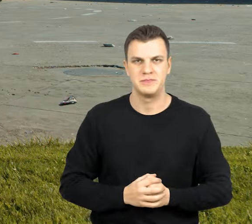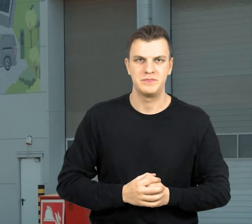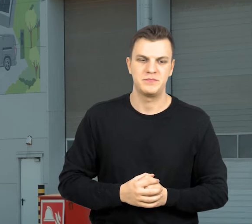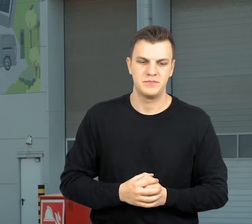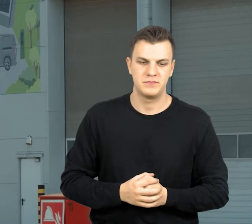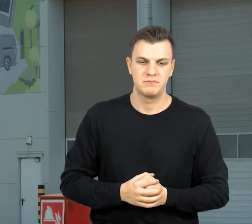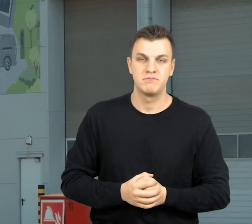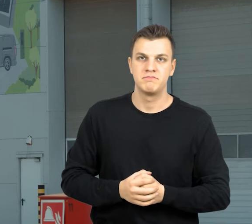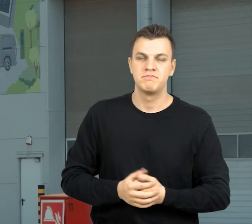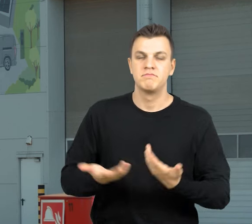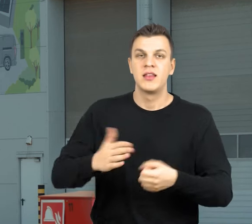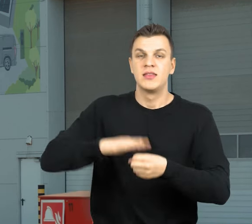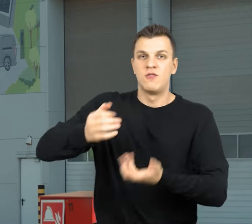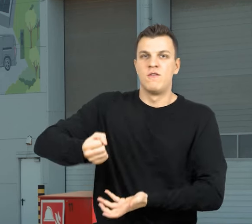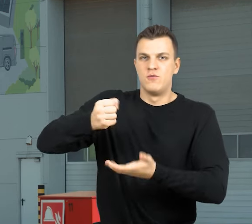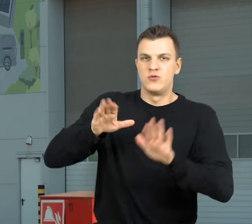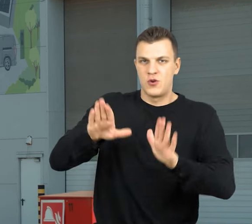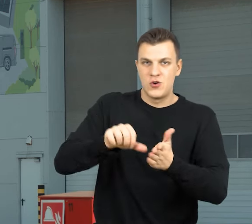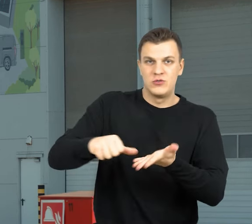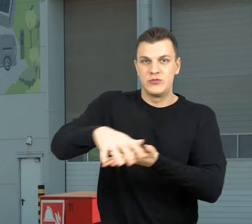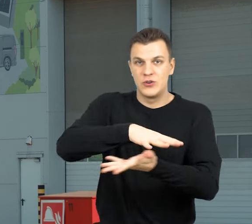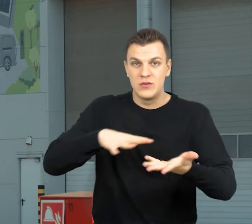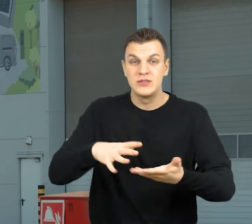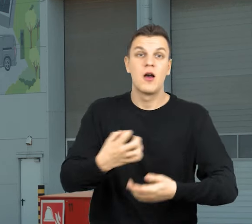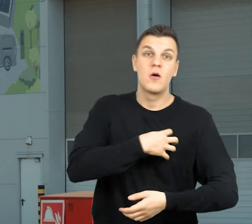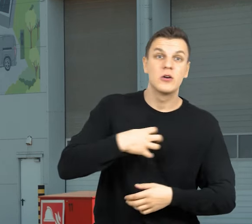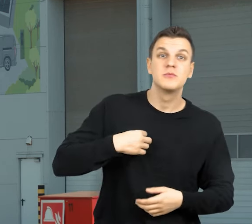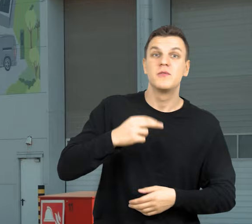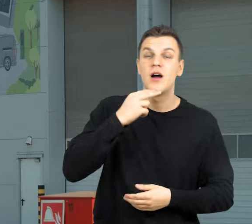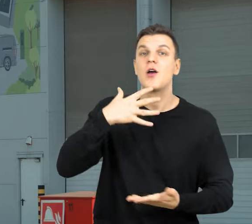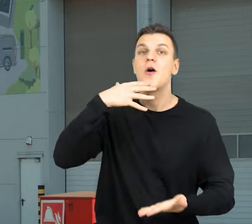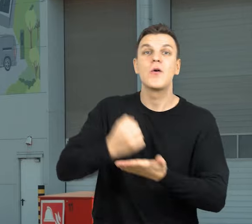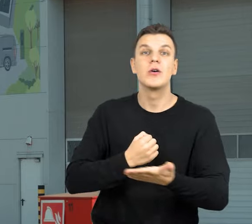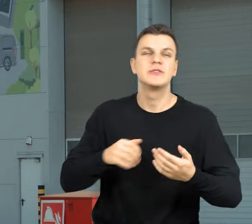Z finansowania Narodowego Funduszu Ochrony Środowiska i Gospodarki Wodnej korzysta każdy z nas.